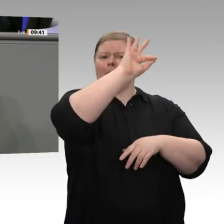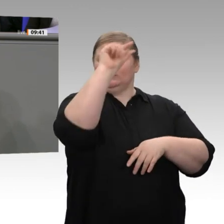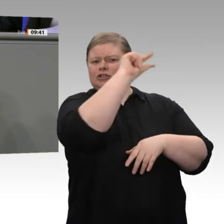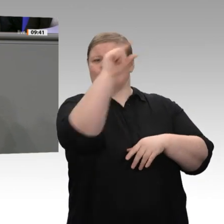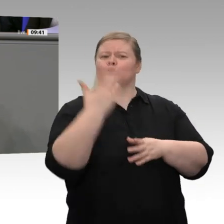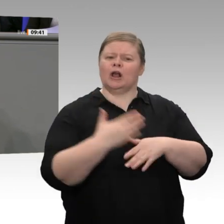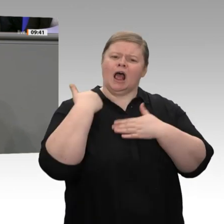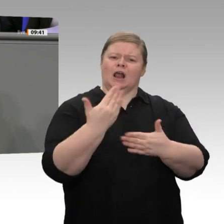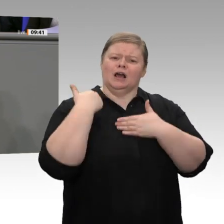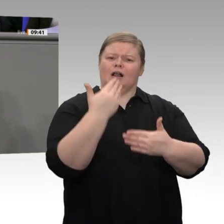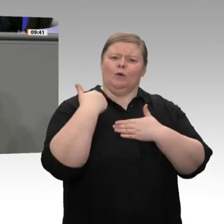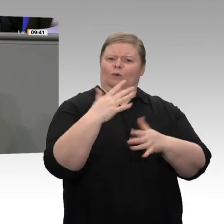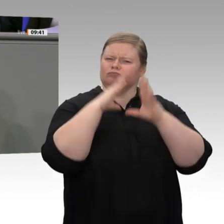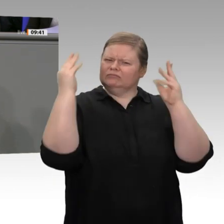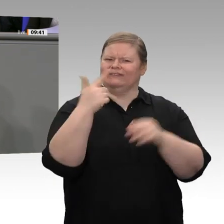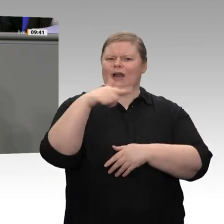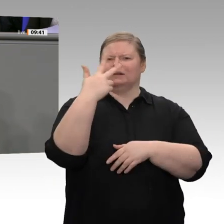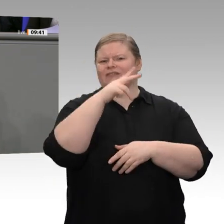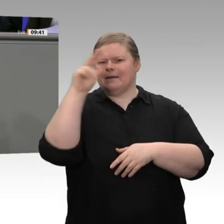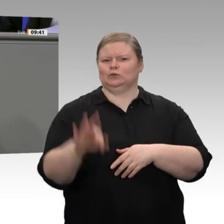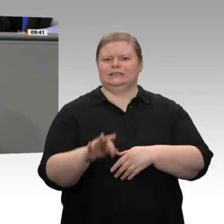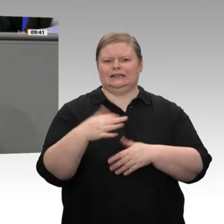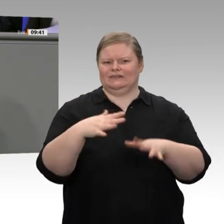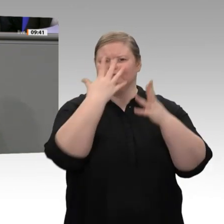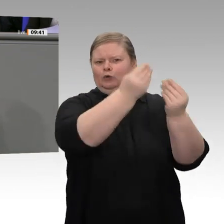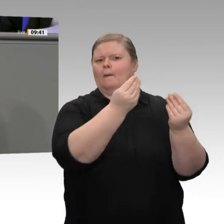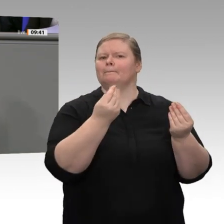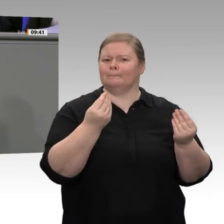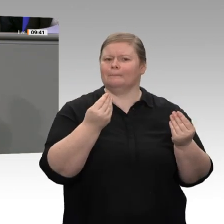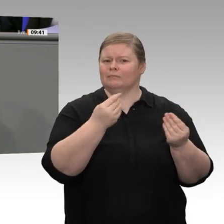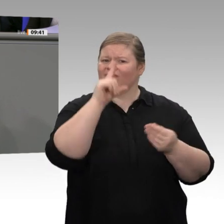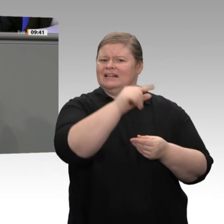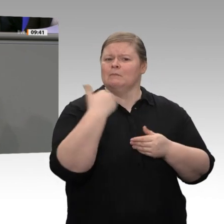die untersten 10 Prozent sogar 5,4 Prozent mehr. Also: Wir brauchen wirklich eine Entlastung